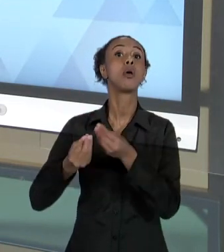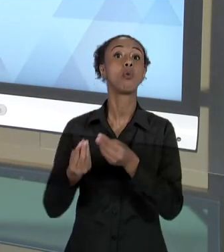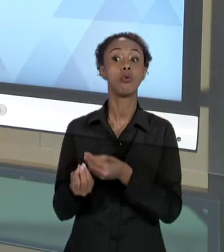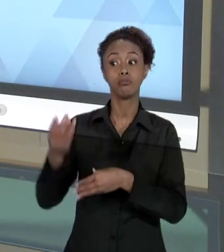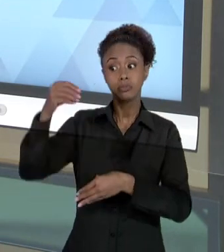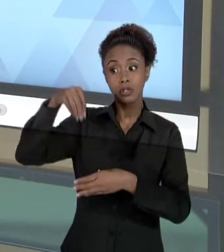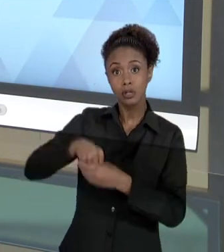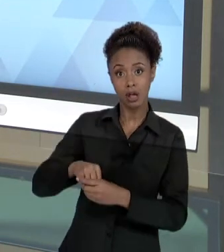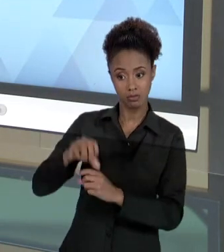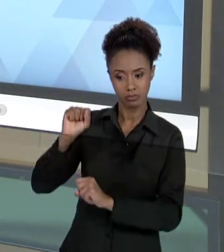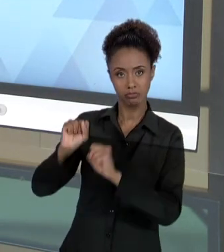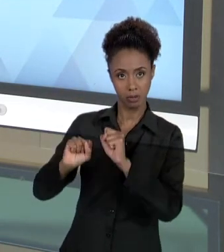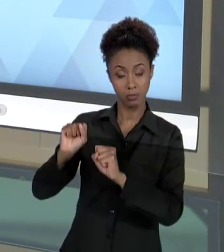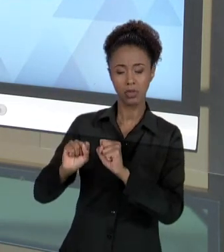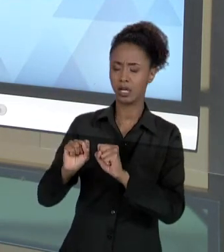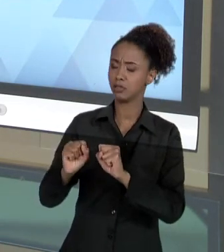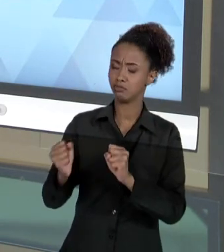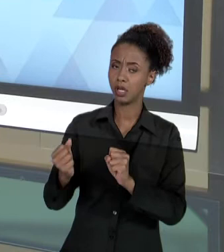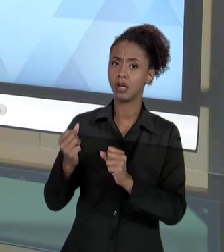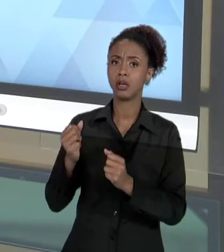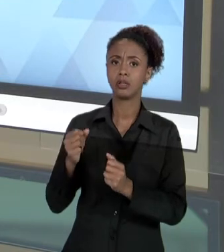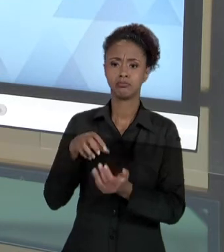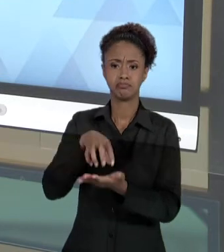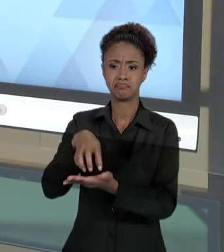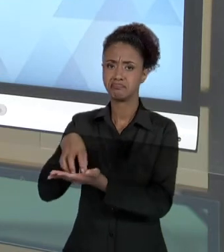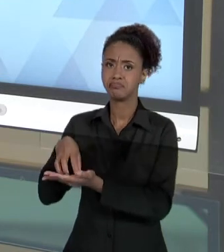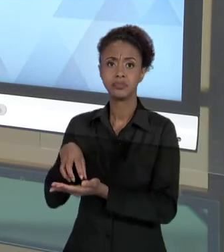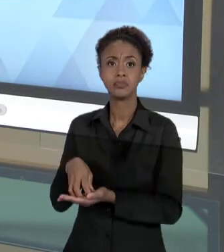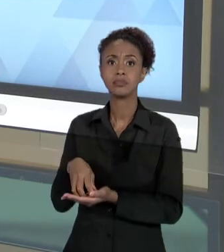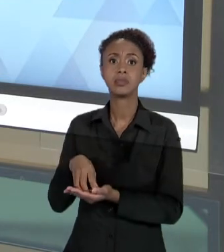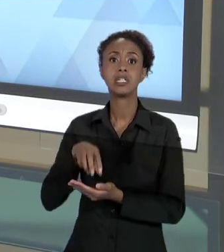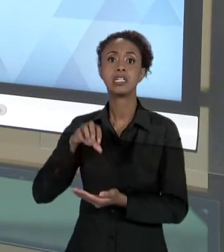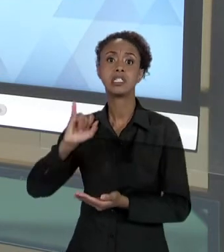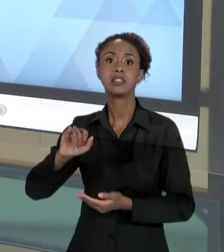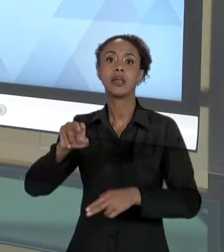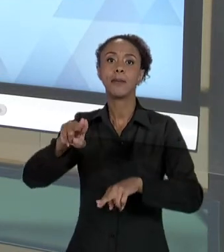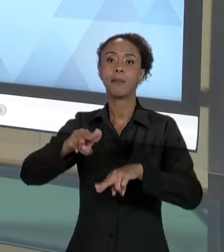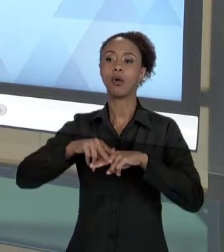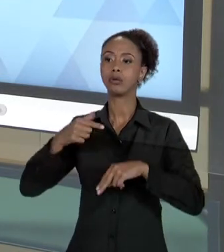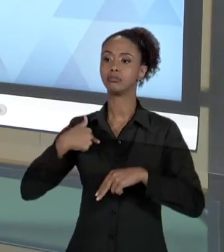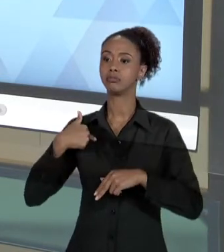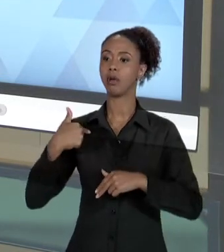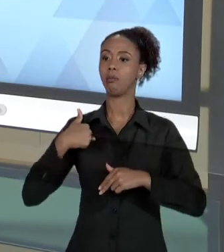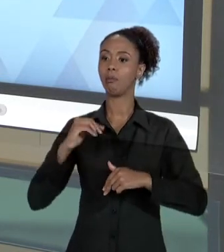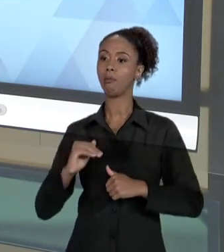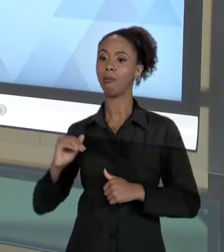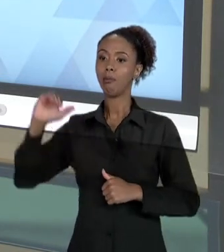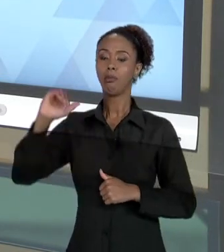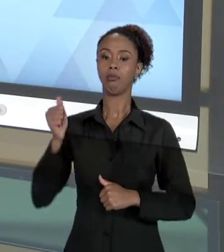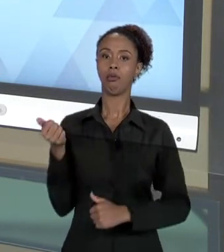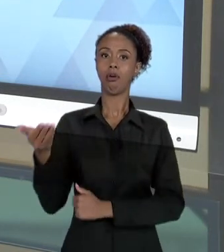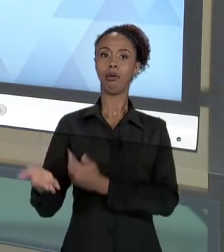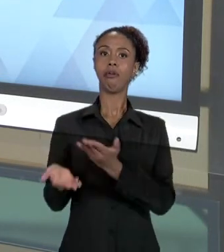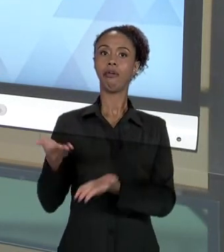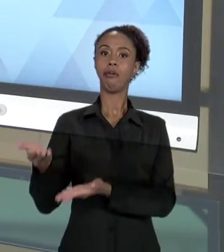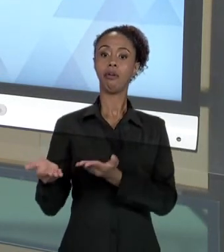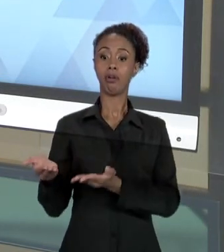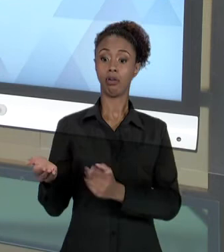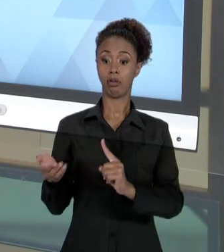QUANDO, EM RAZÃO DA AUTORIDADE NA PRESTAÇÃO DE UM SERVIÇO, A PESSOA QUE RECEBE UM SERVIÇO, O